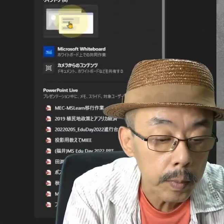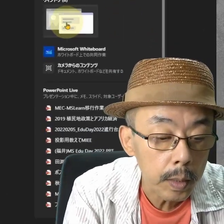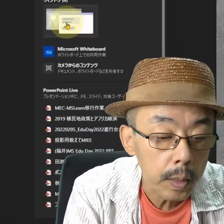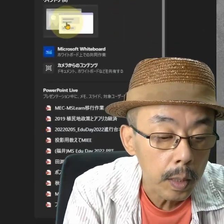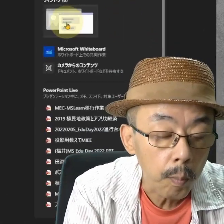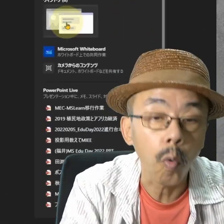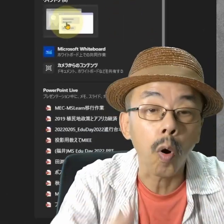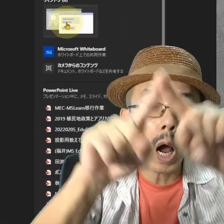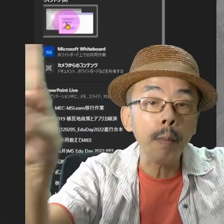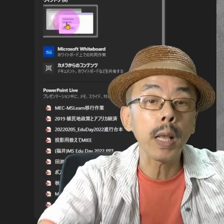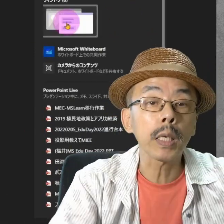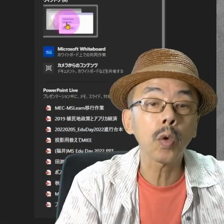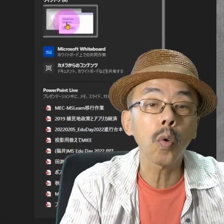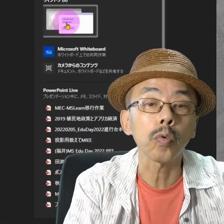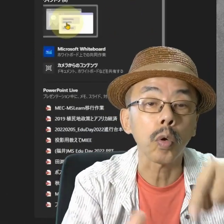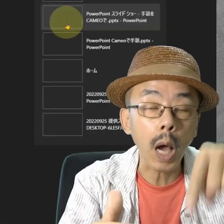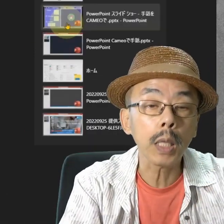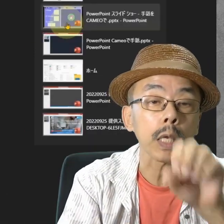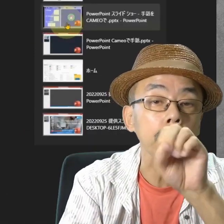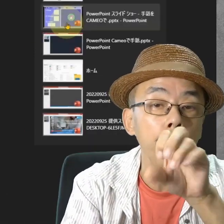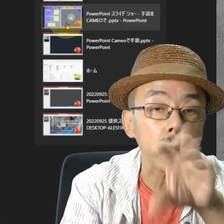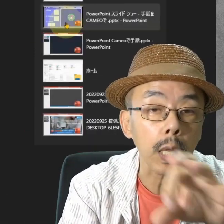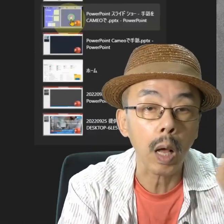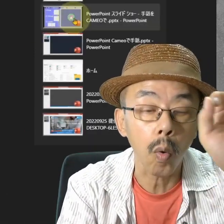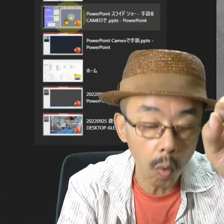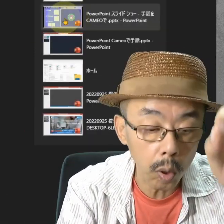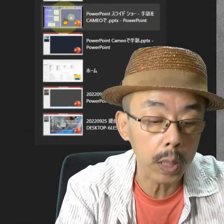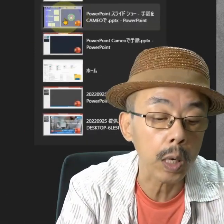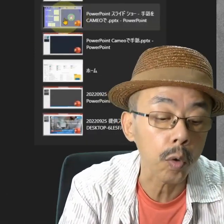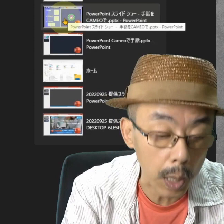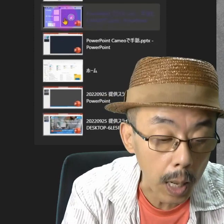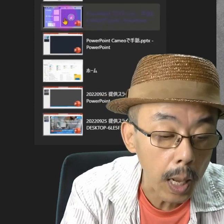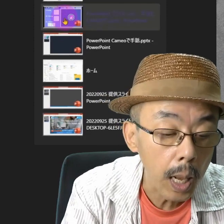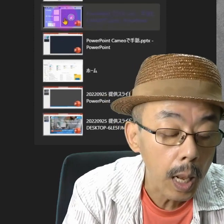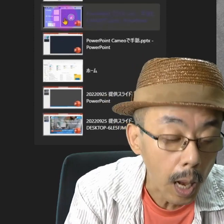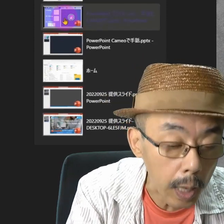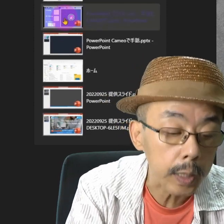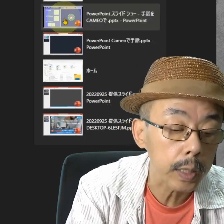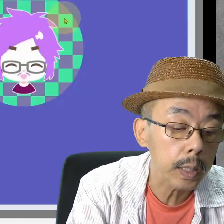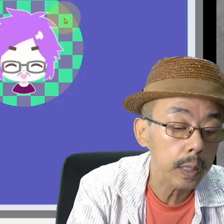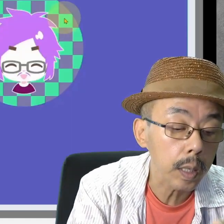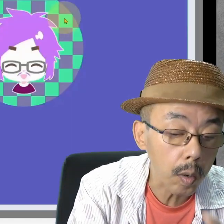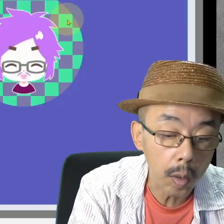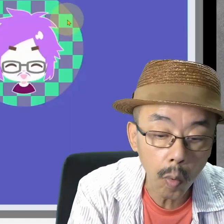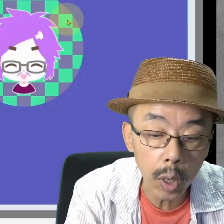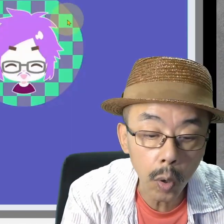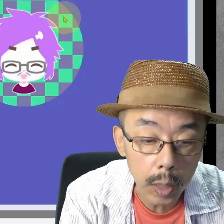画面共有した中で、いろいろしゃべったらOKです。